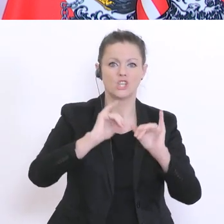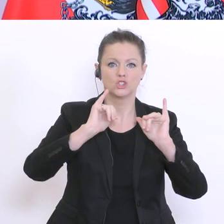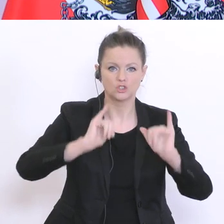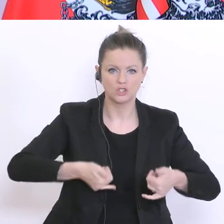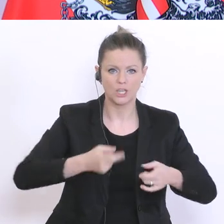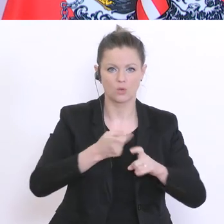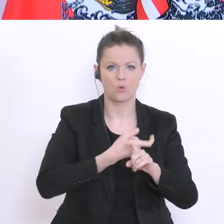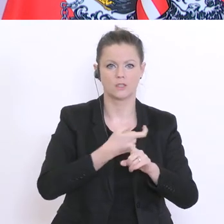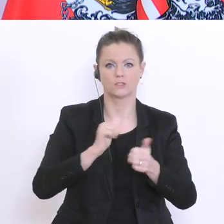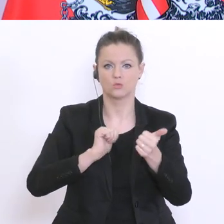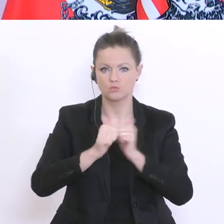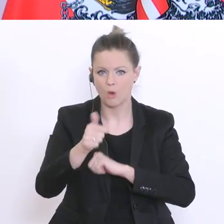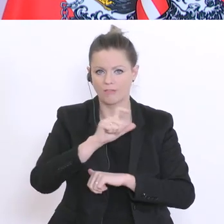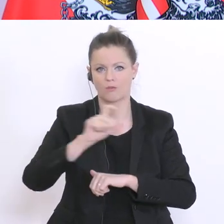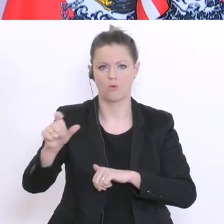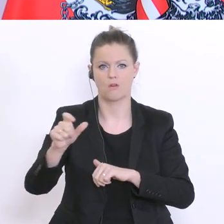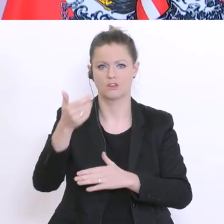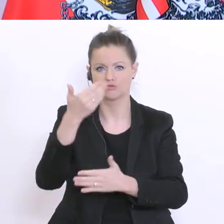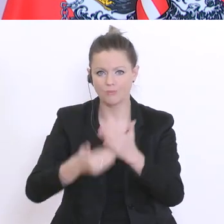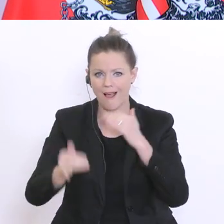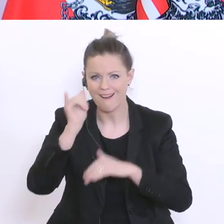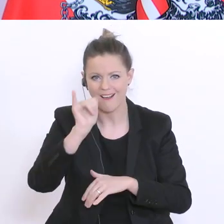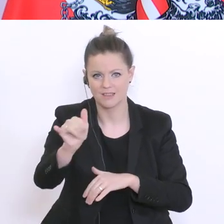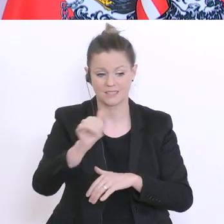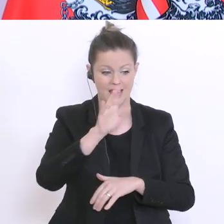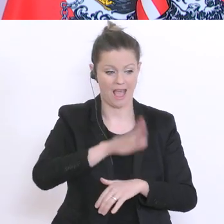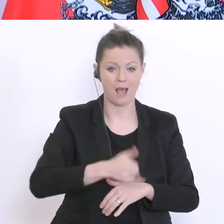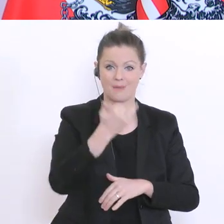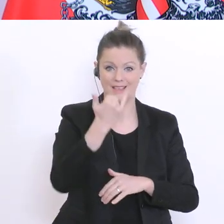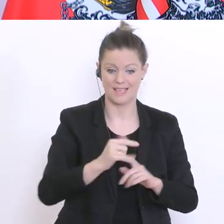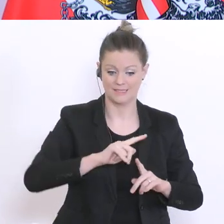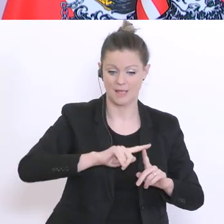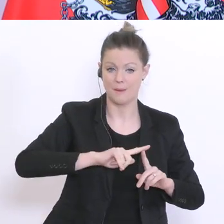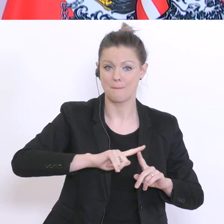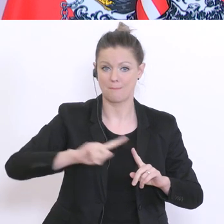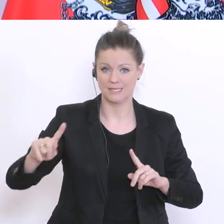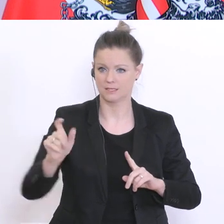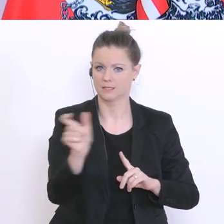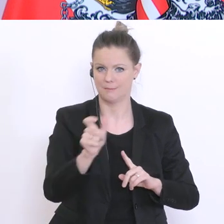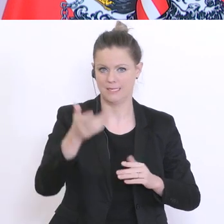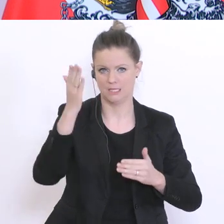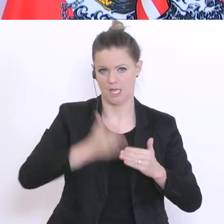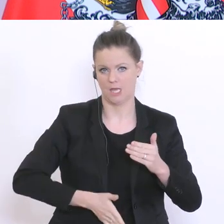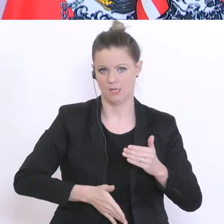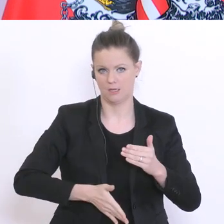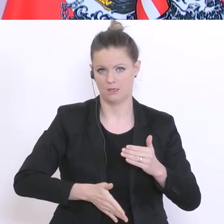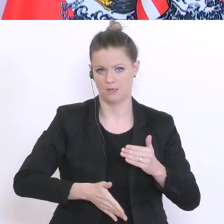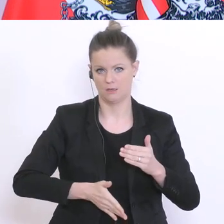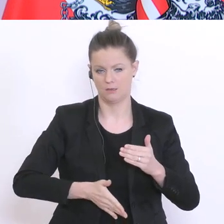und ähnliches. Das gilt von jetzt an bis Ende des Semesters. Und nach Ostern werden wir ein